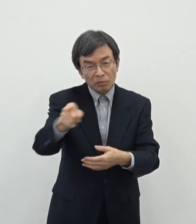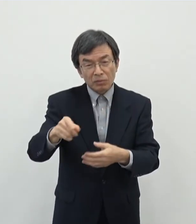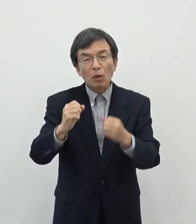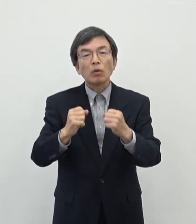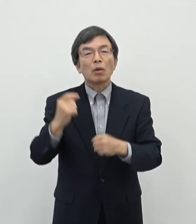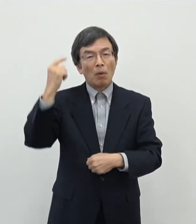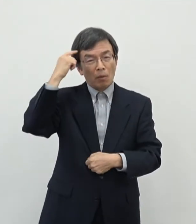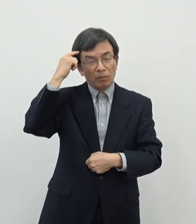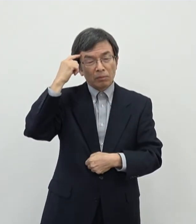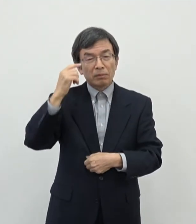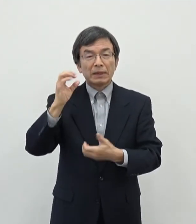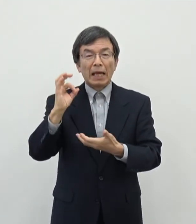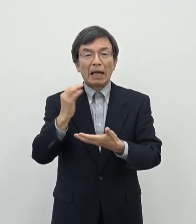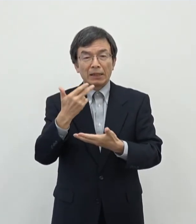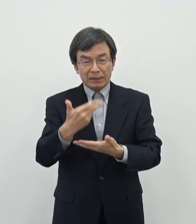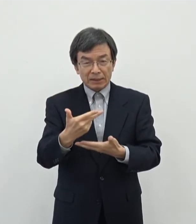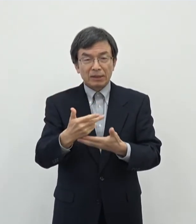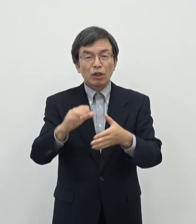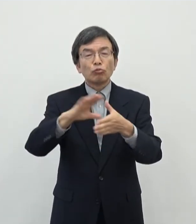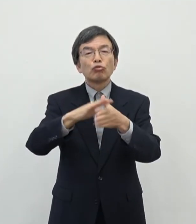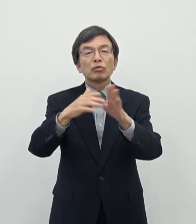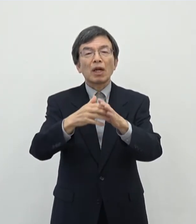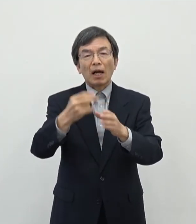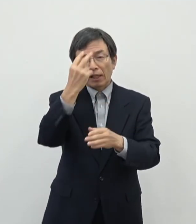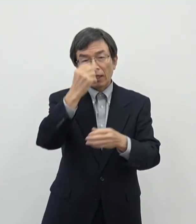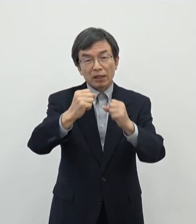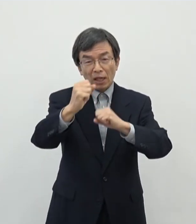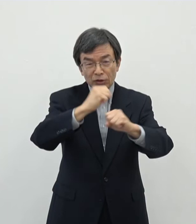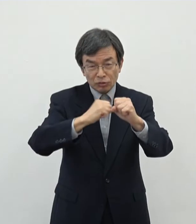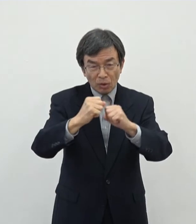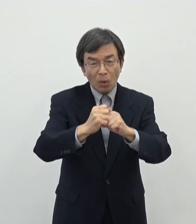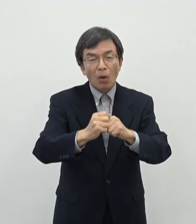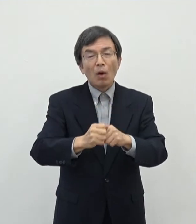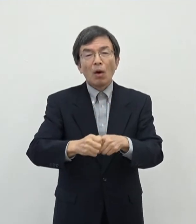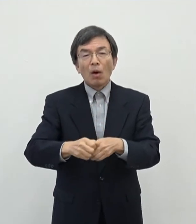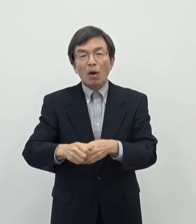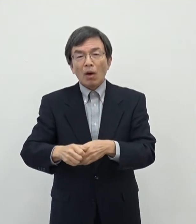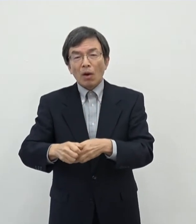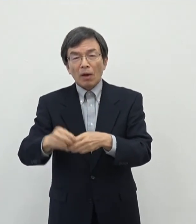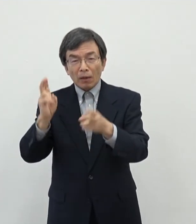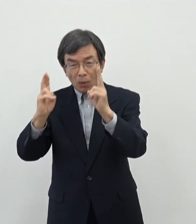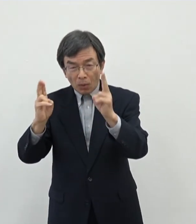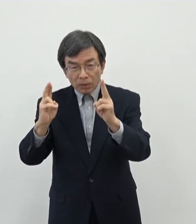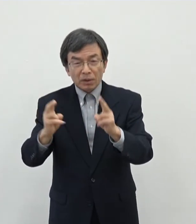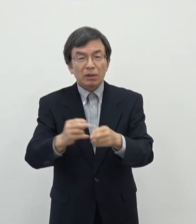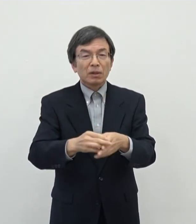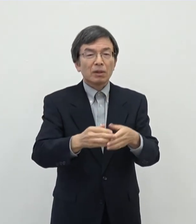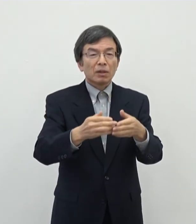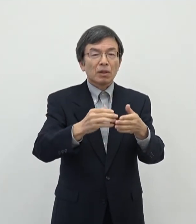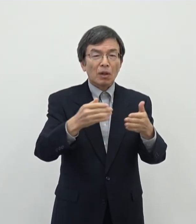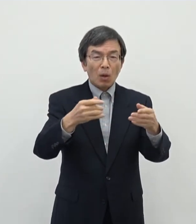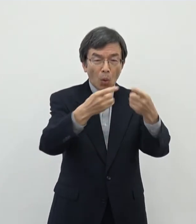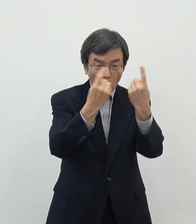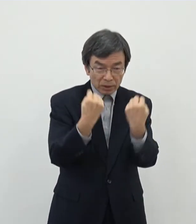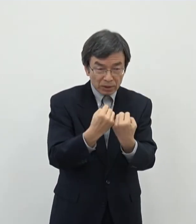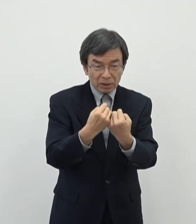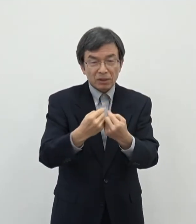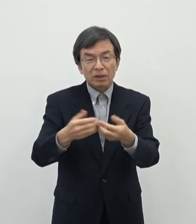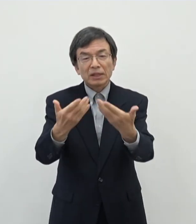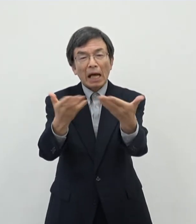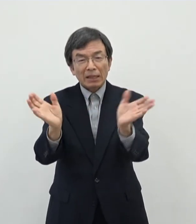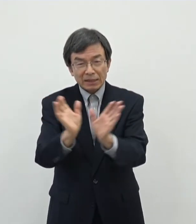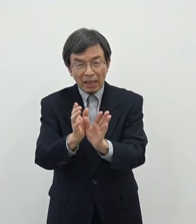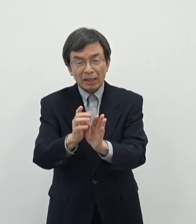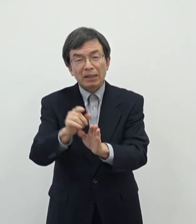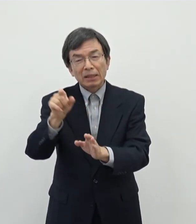奈良市で文化芸術活動を行っておられる法人個人 それから文化芸術団体 NPO的なものであったり実行委員会で